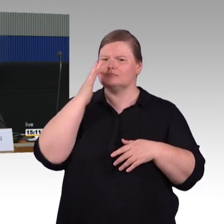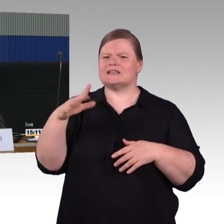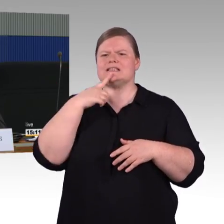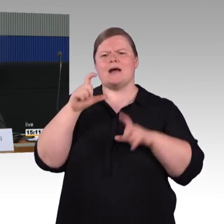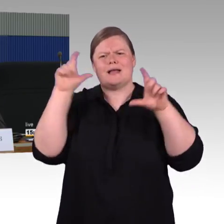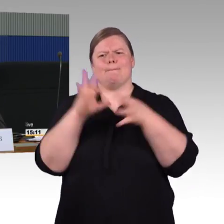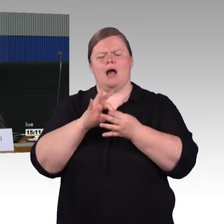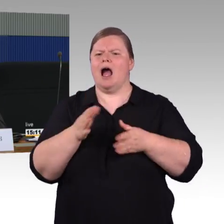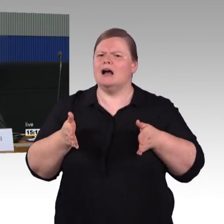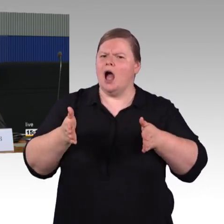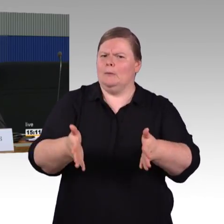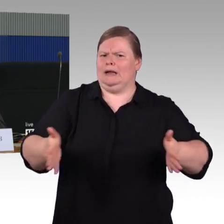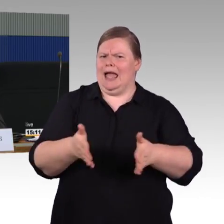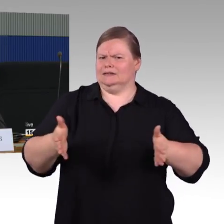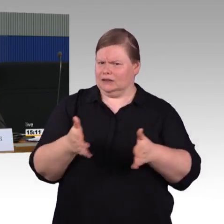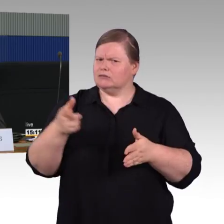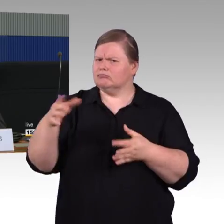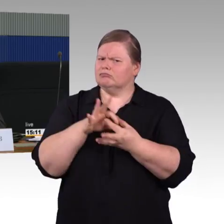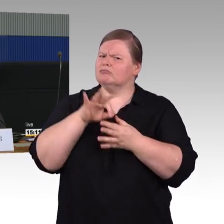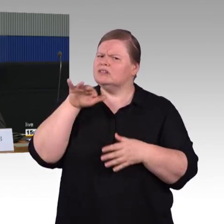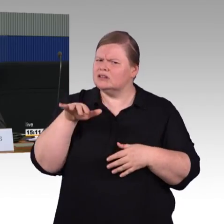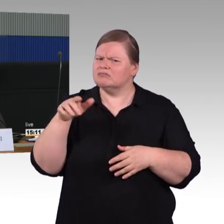und wie verhält es sich da in Bezug auf die TSI PAM?